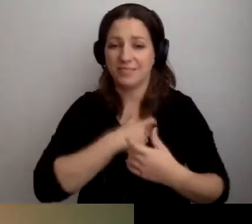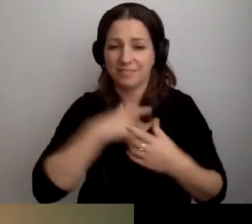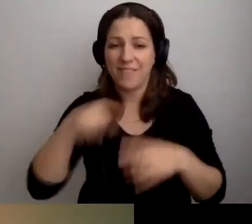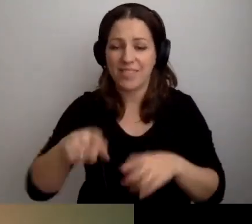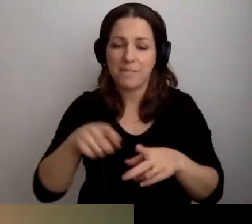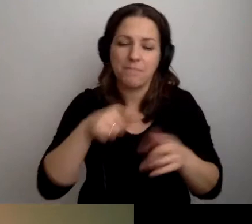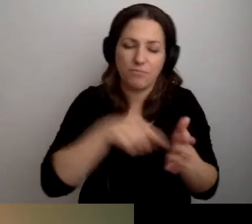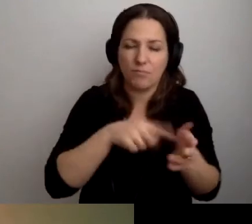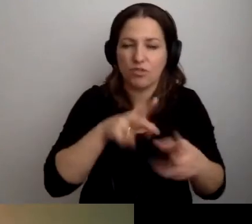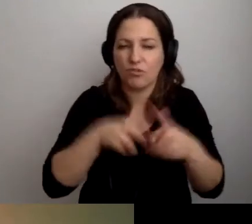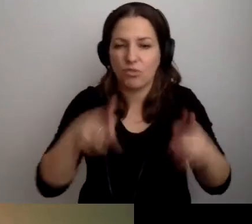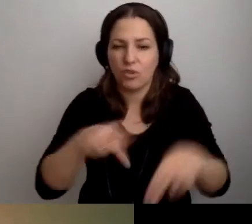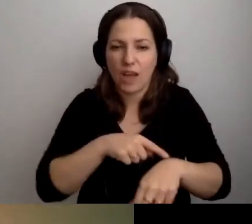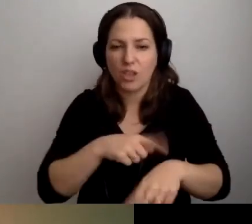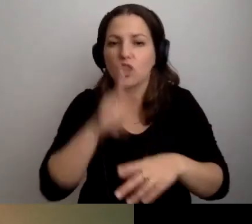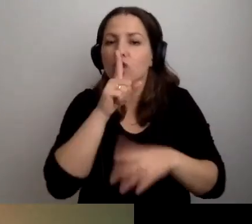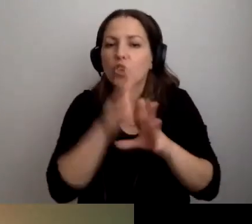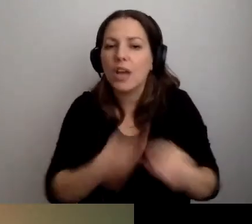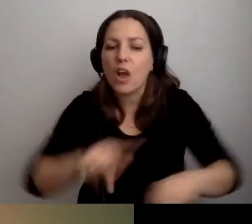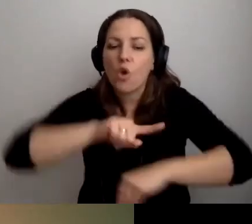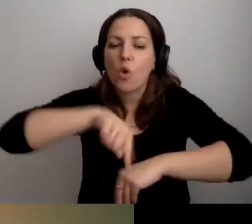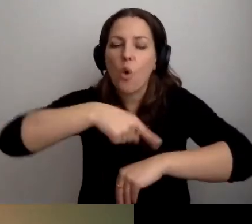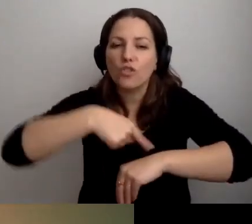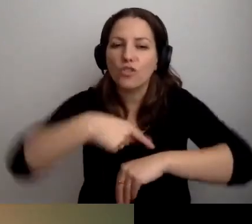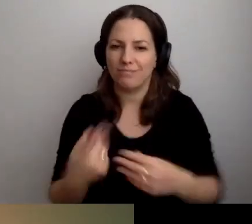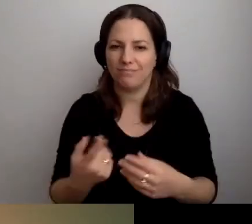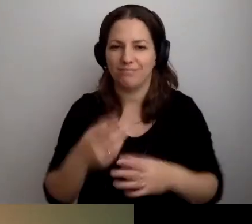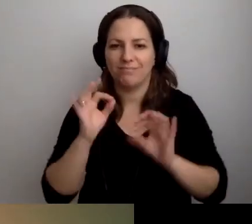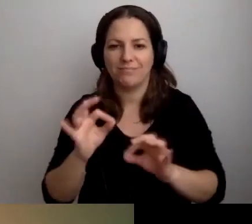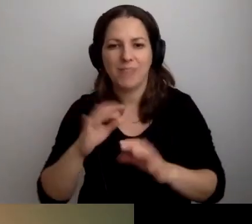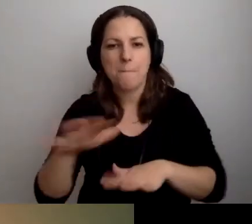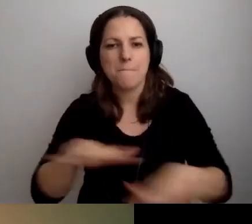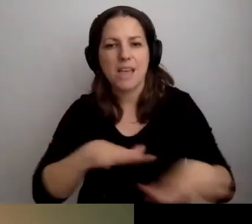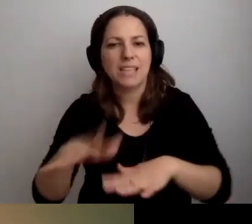Proponujemy np. ciche godziny. One się świetnie sprawdzają w instytucjach kultury.